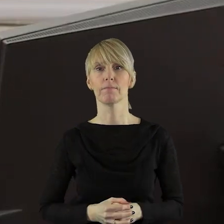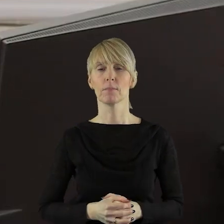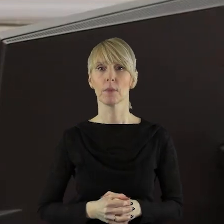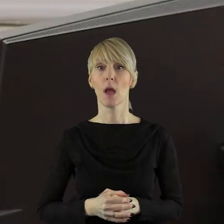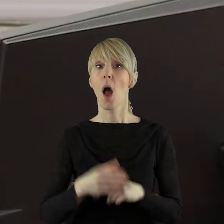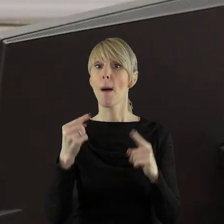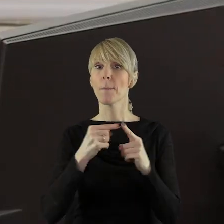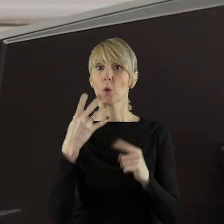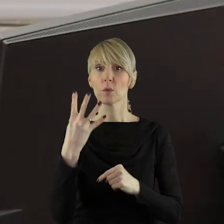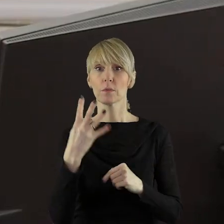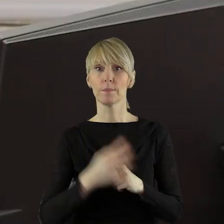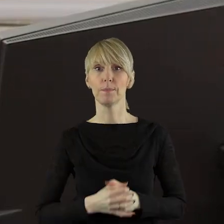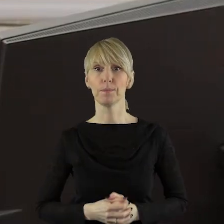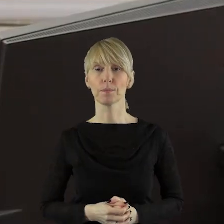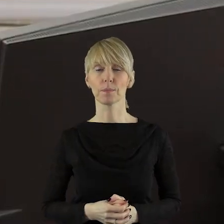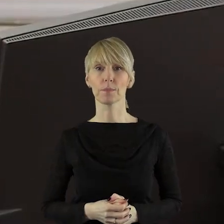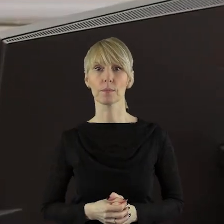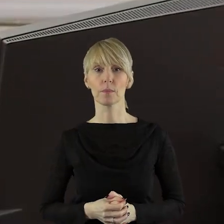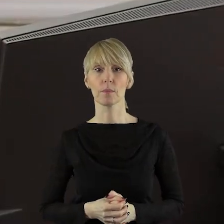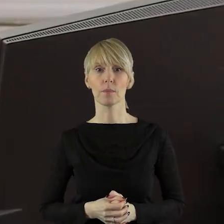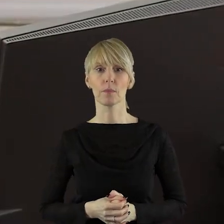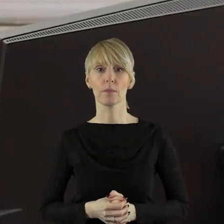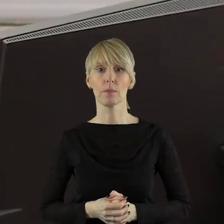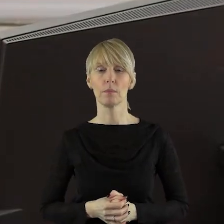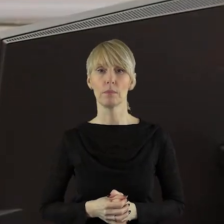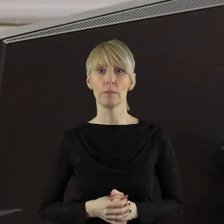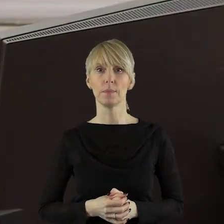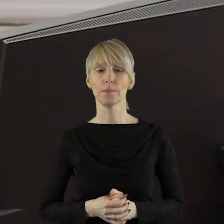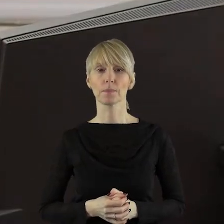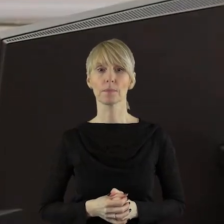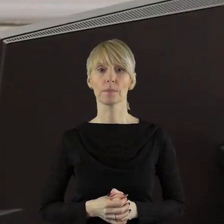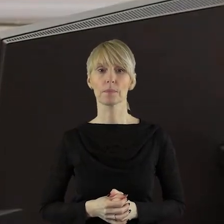Szanowni Państwo! Przechodzimy do punktu 4.